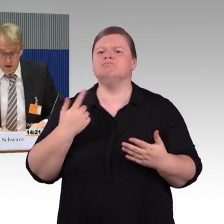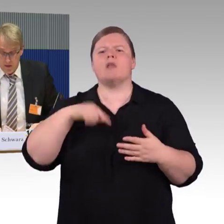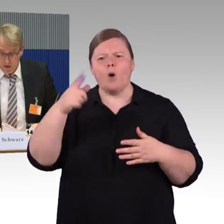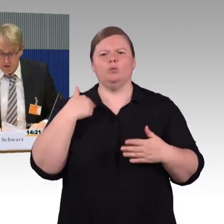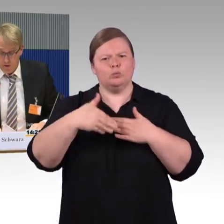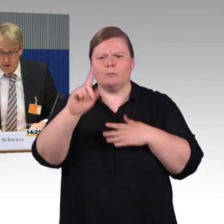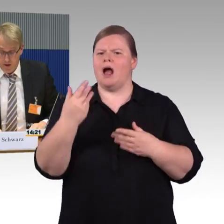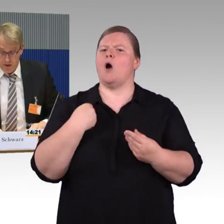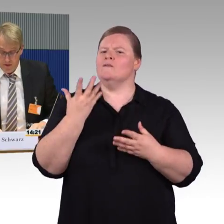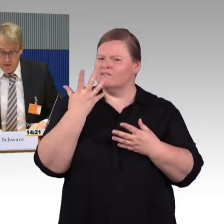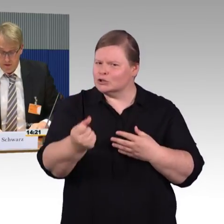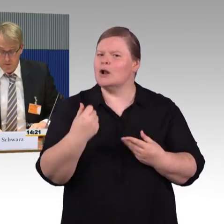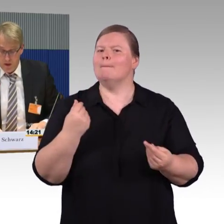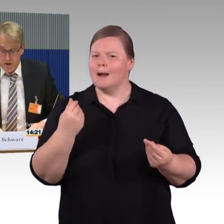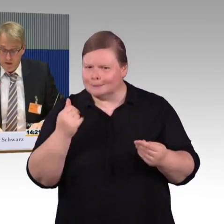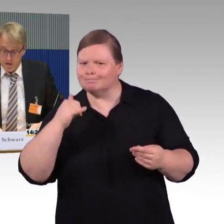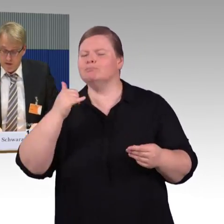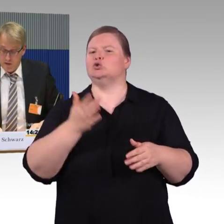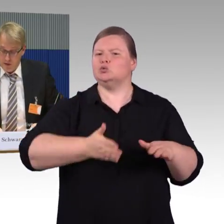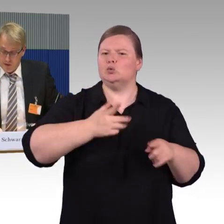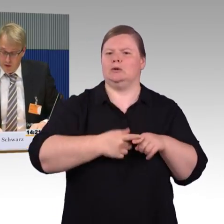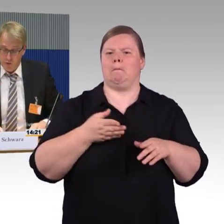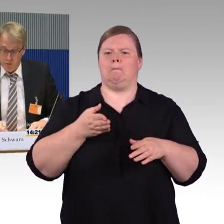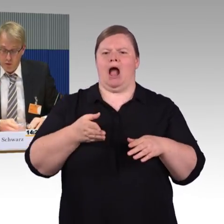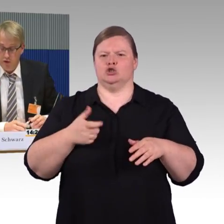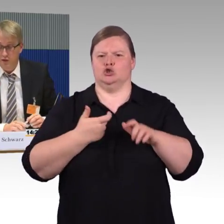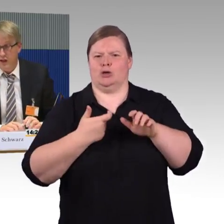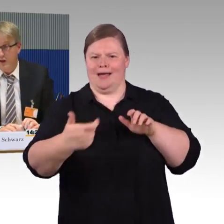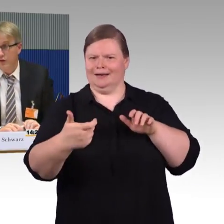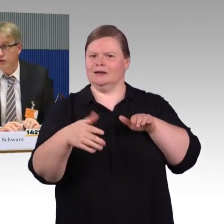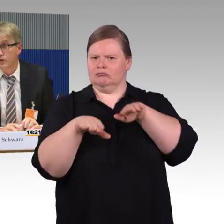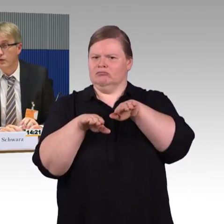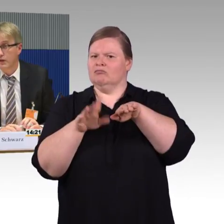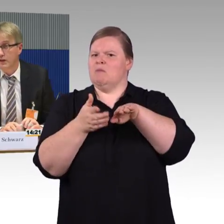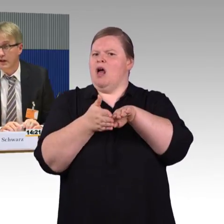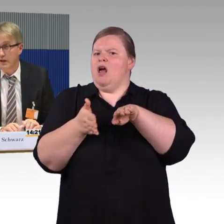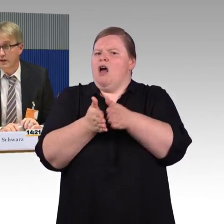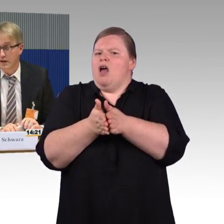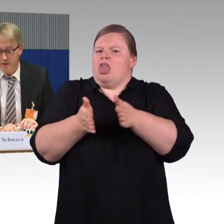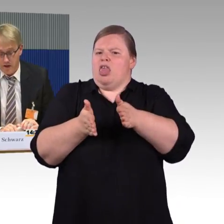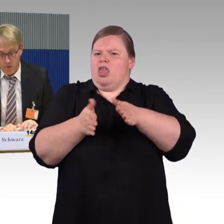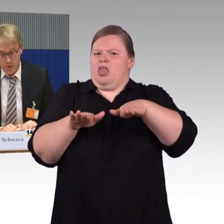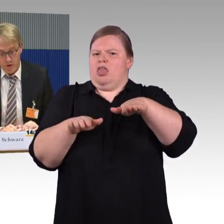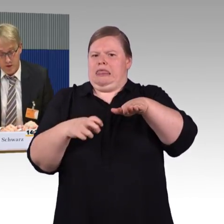Barrierefreiheit, das ist auch so ein Punkt, darf und sollte nicht an den Ländergrenzen aufhören.